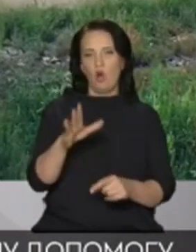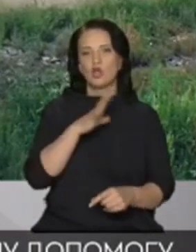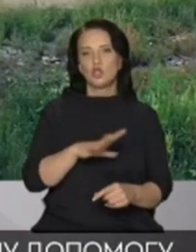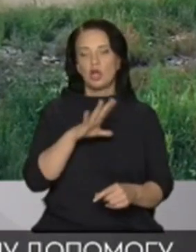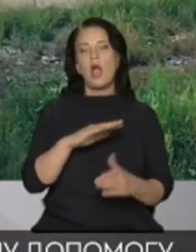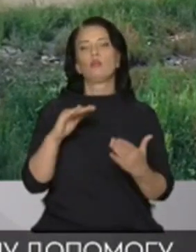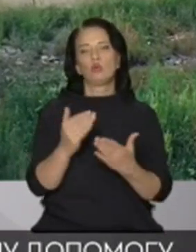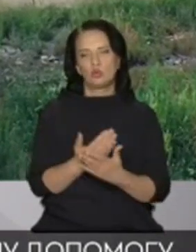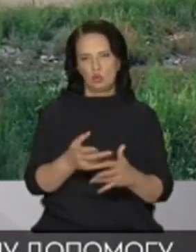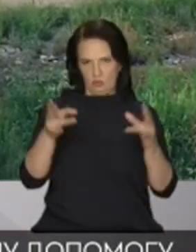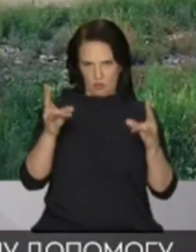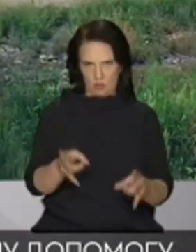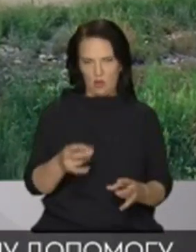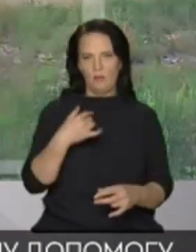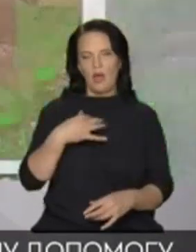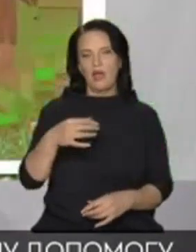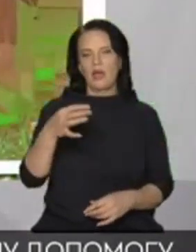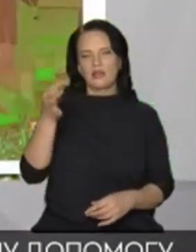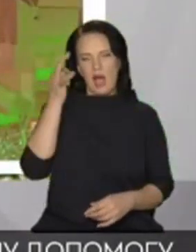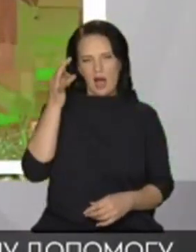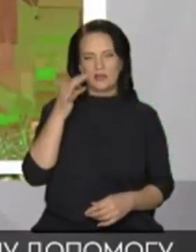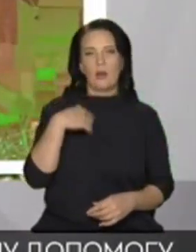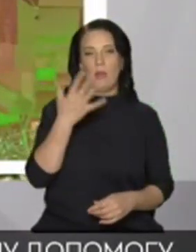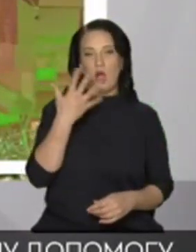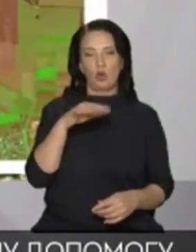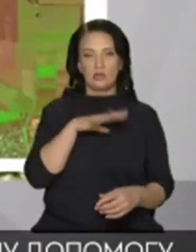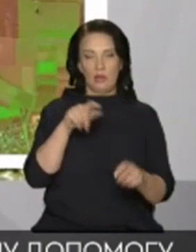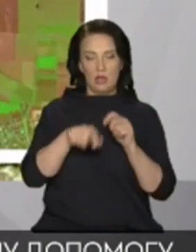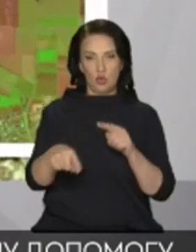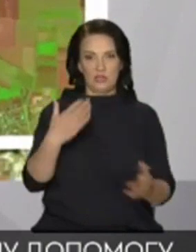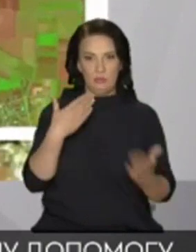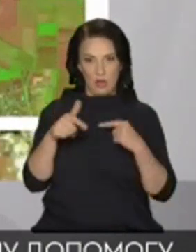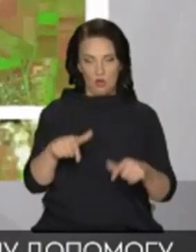нагадаю Колись ми з експертом спілкувалися в цій студії Вона сказала що скоро в Криму